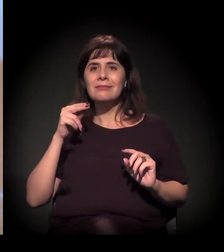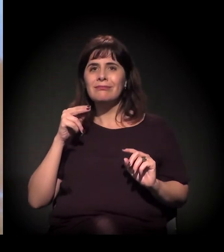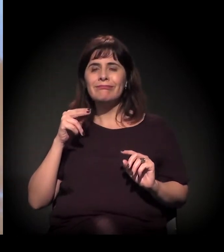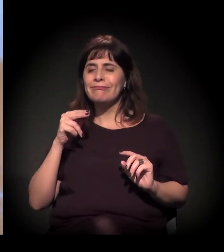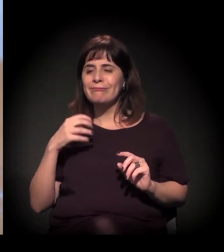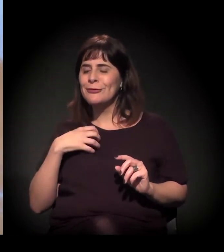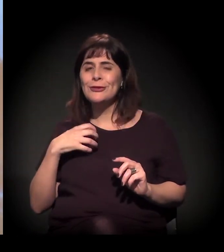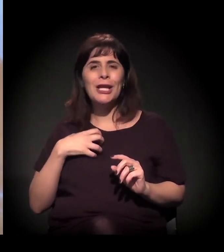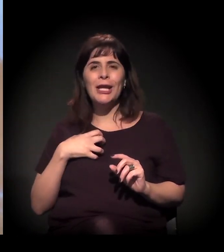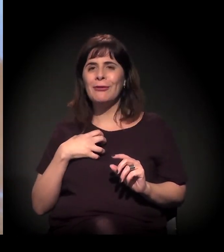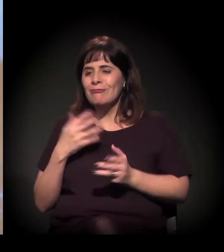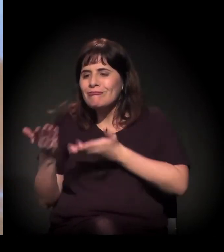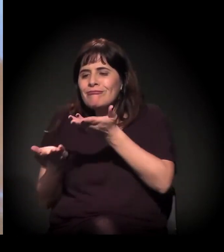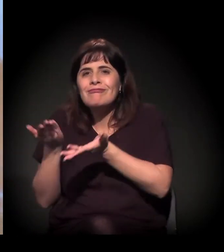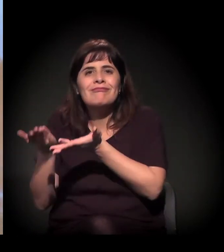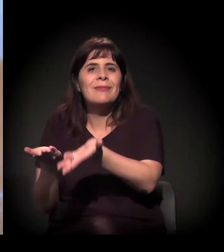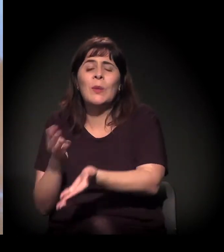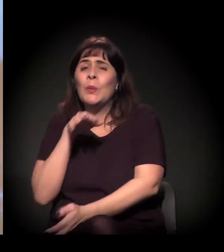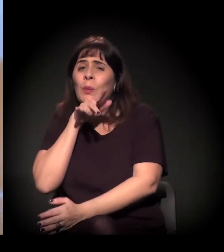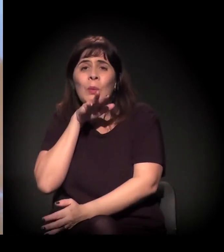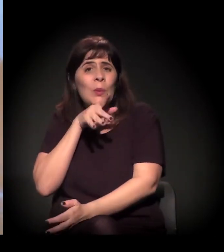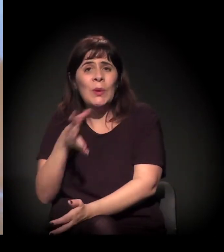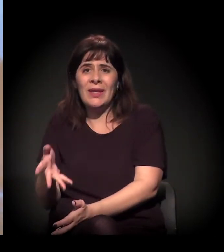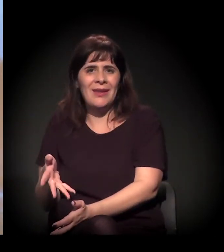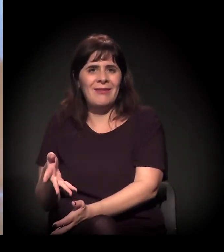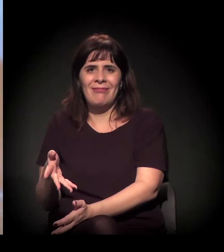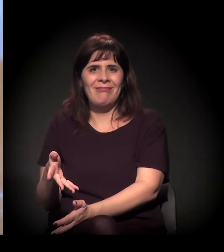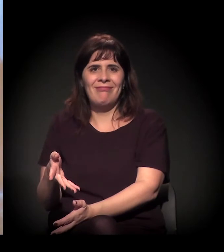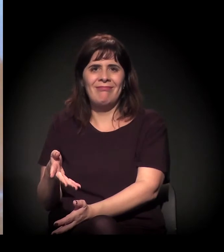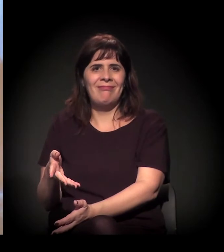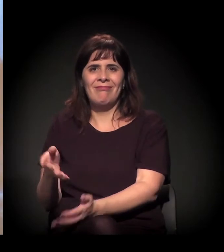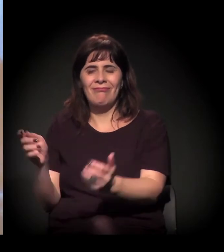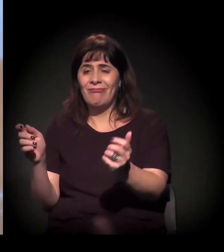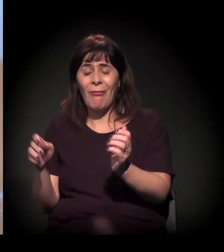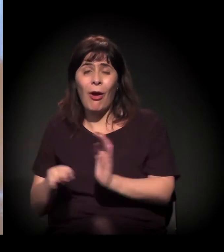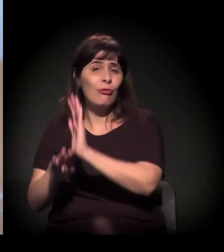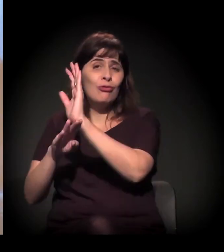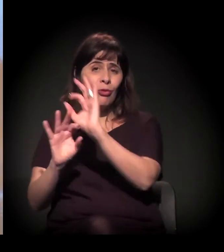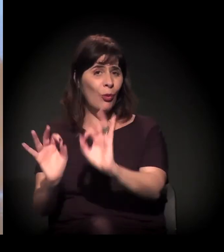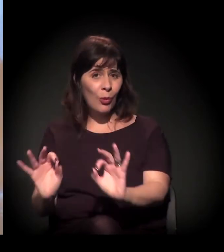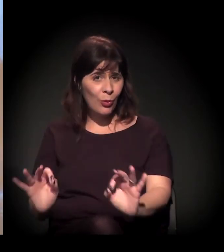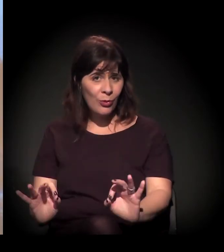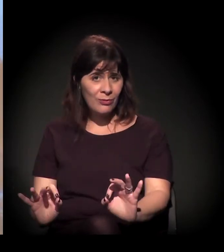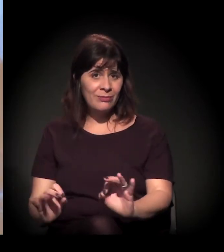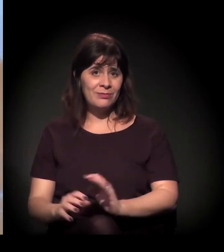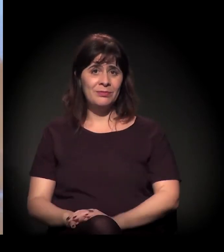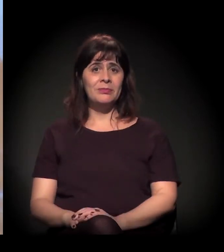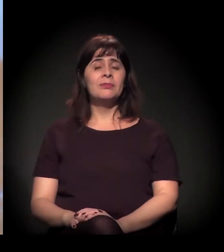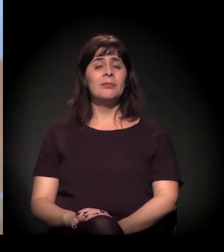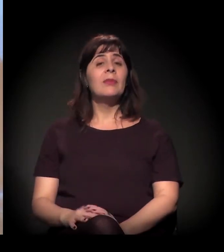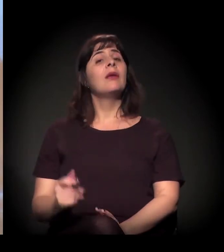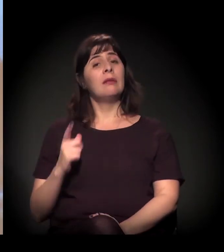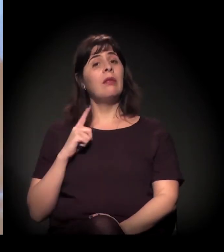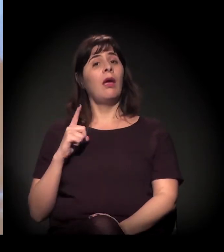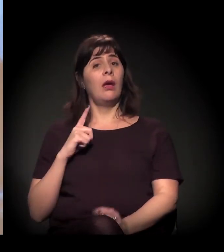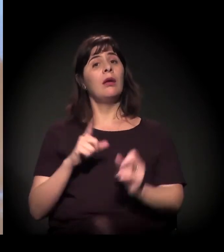é ineficaz, nas palavras deles mesmos. Sim, tem isso, mas ao mesmo tempo, às vezes,